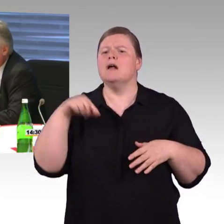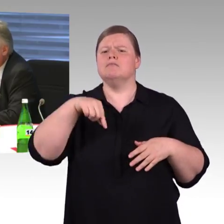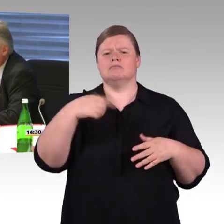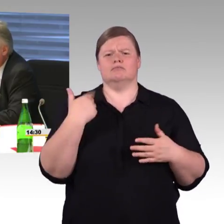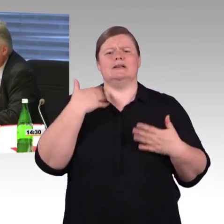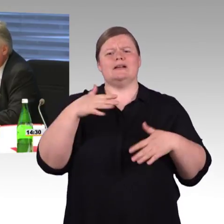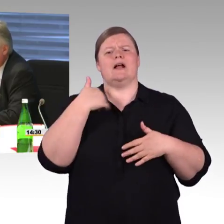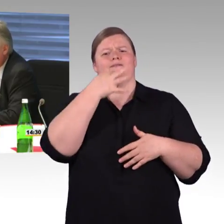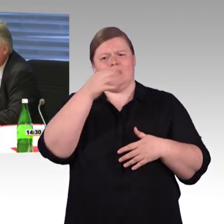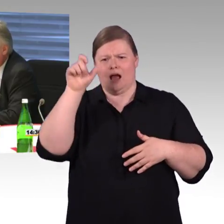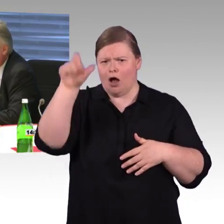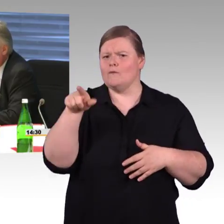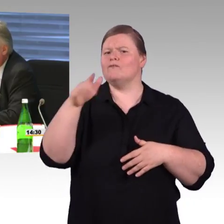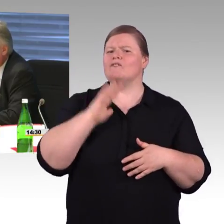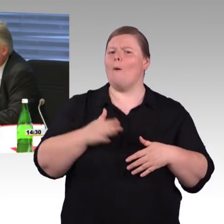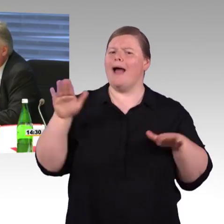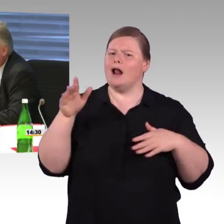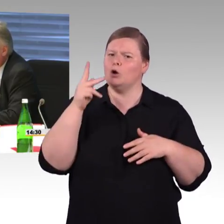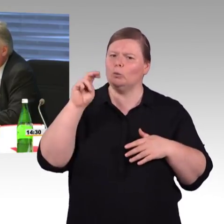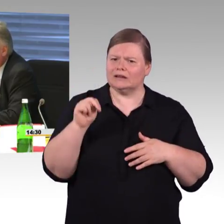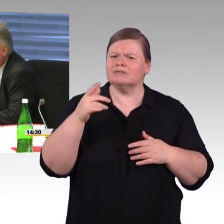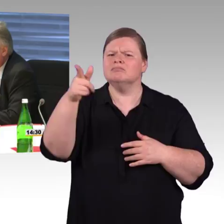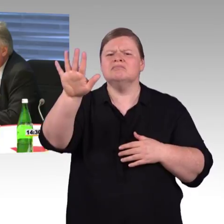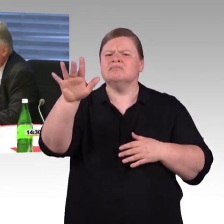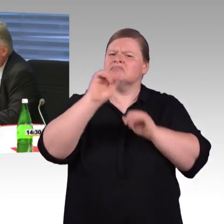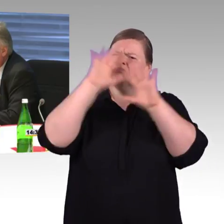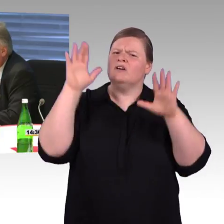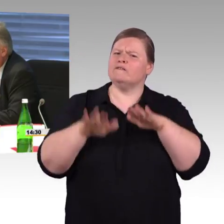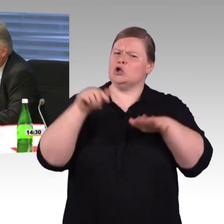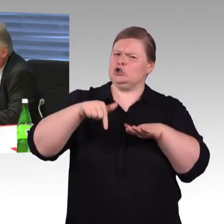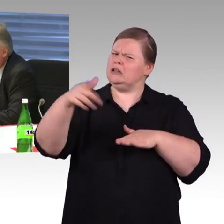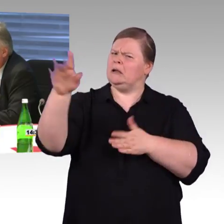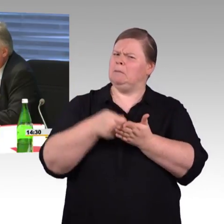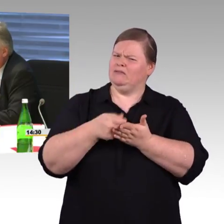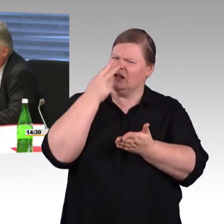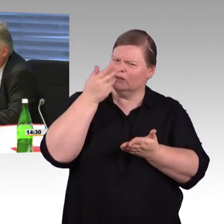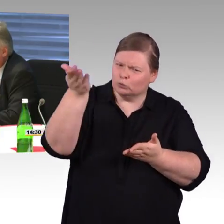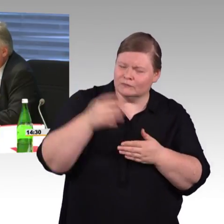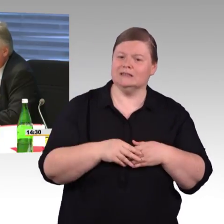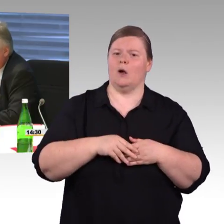dass 700 auch einmal im Raum gestanden sind. Die Deutsche Bahn AG macht das ich sage mal auf freiwilliger Basis